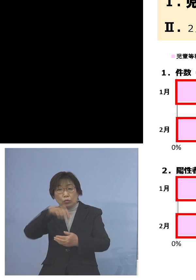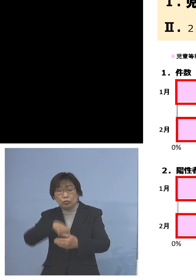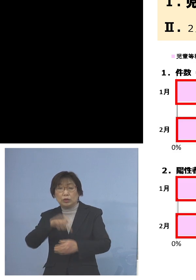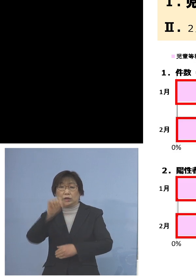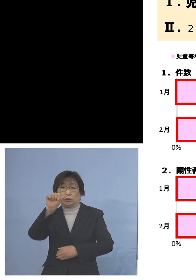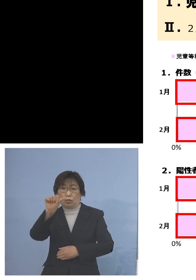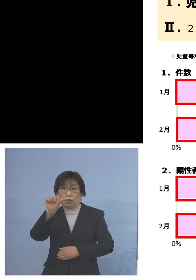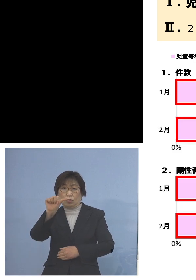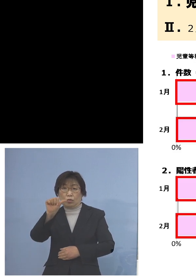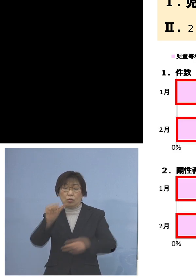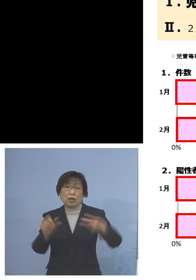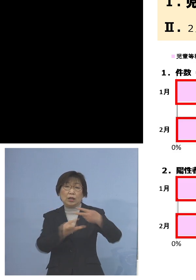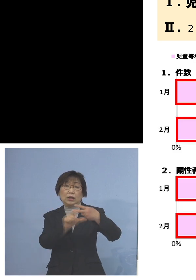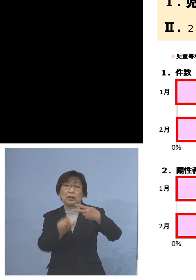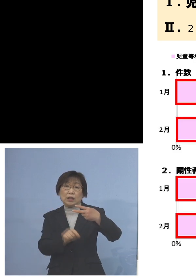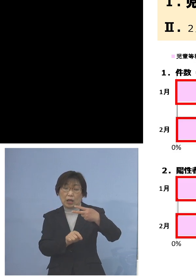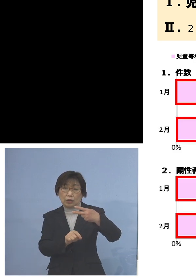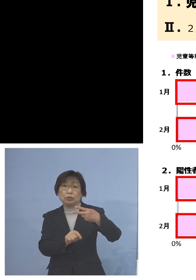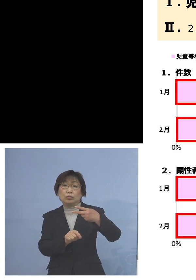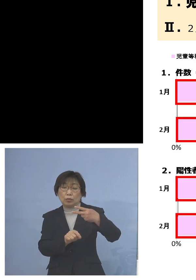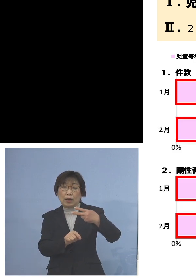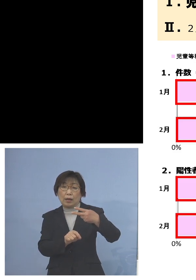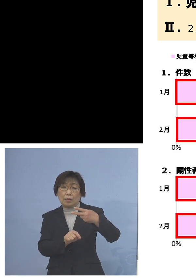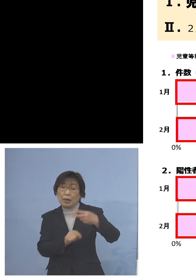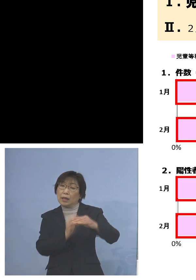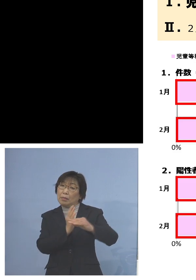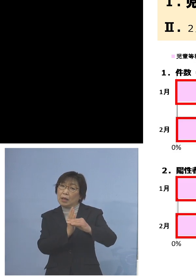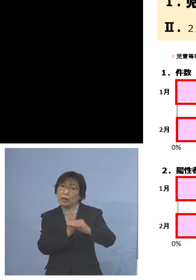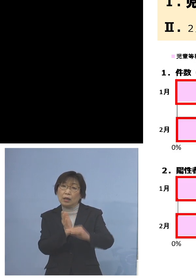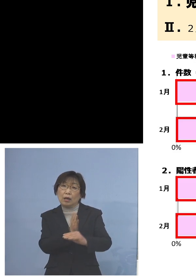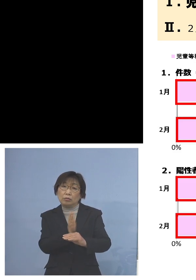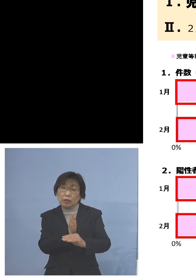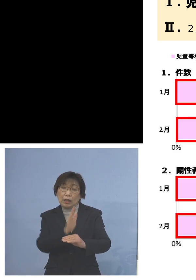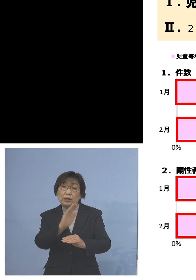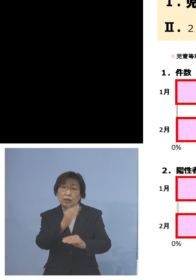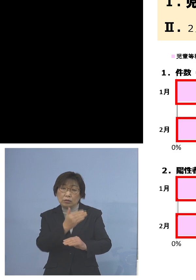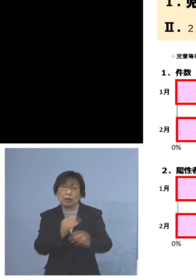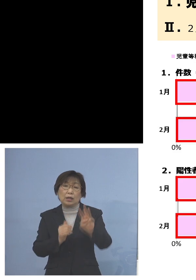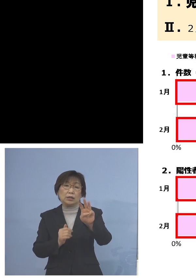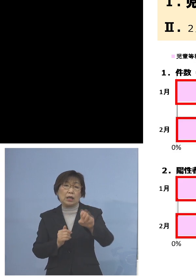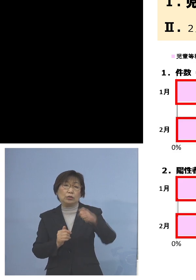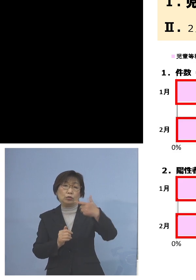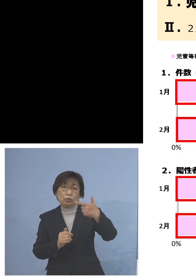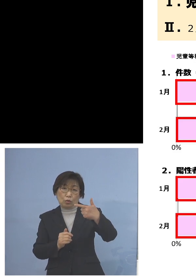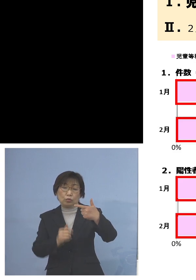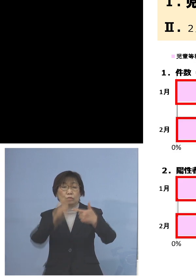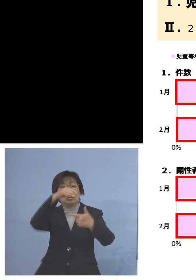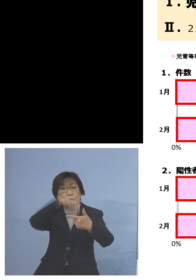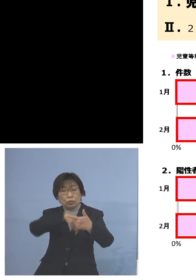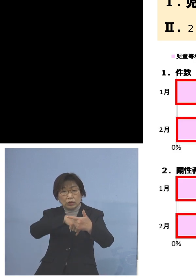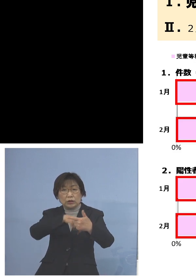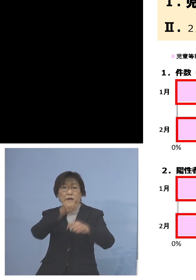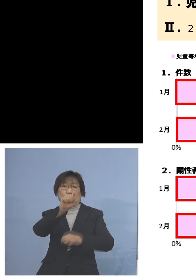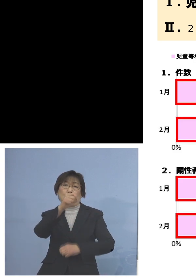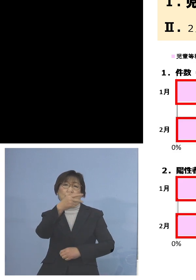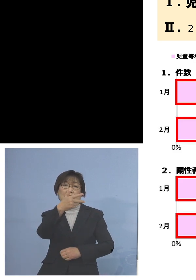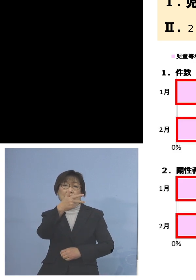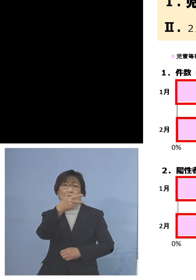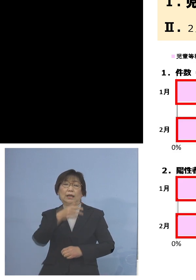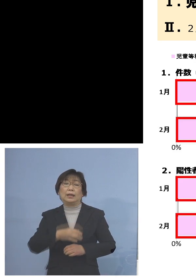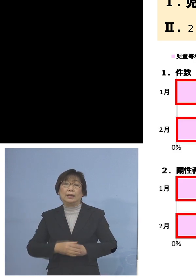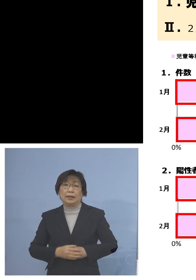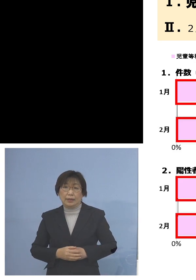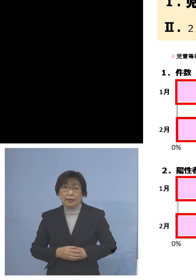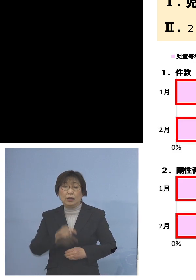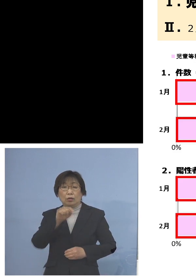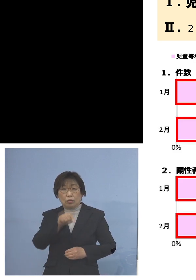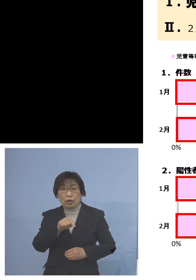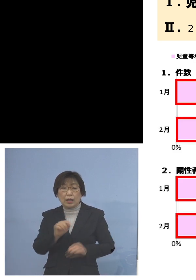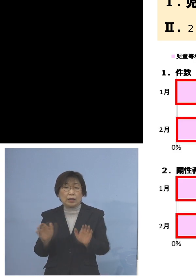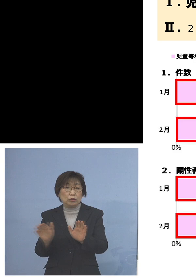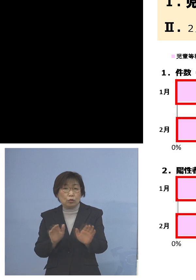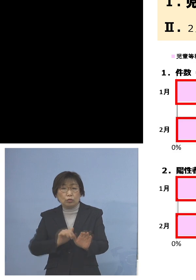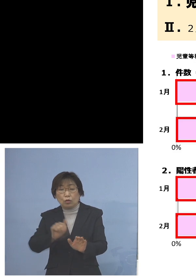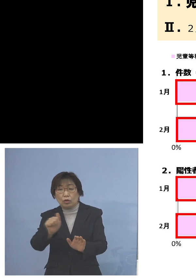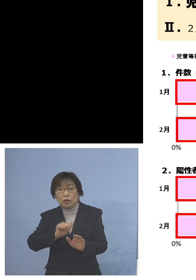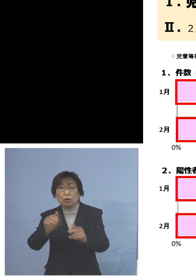2月はまだ月半ばですが、36件中17件 これが児童等利用施設のクラスター